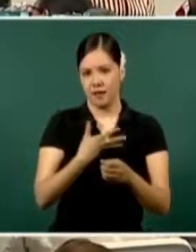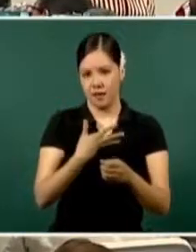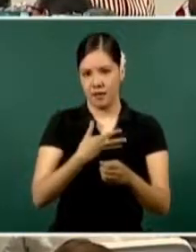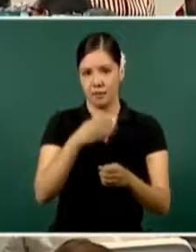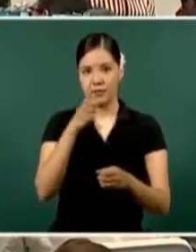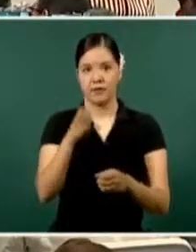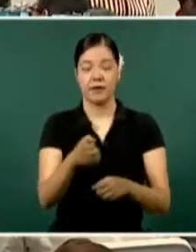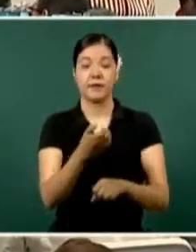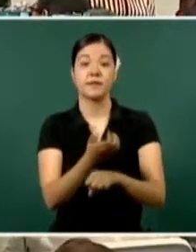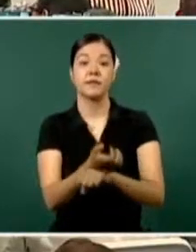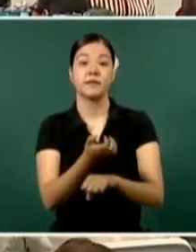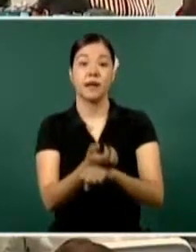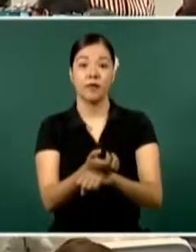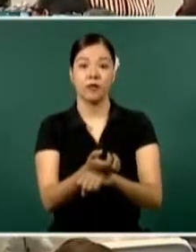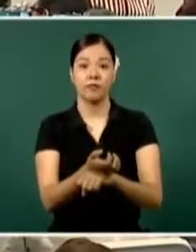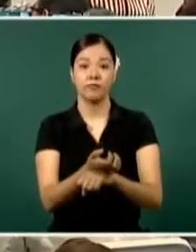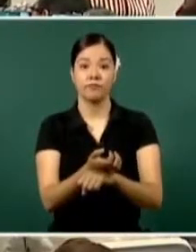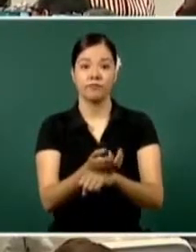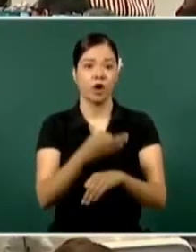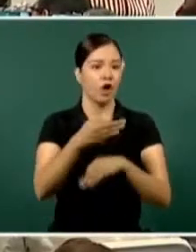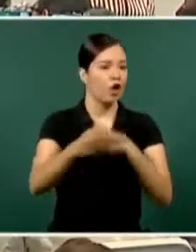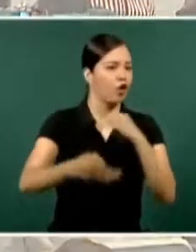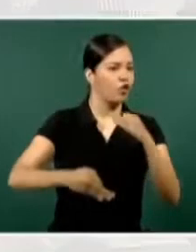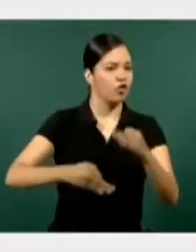Todas las fuerzas federales y estatales.